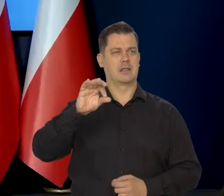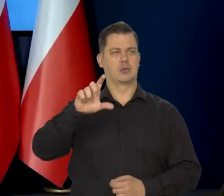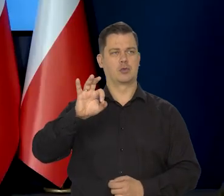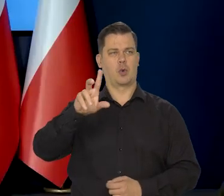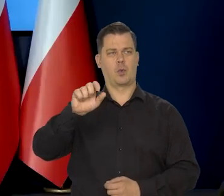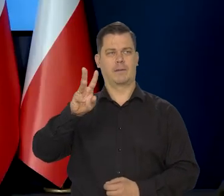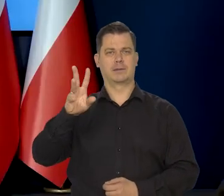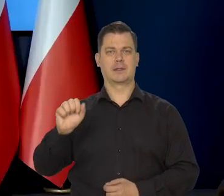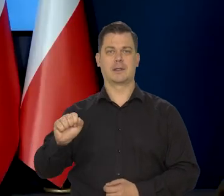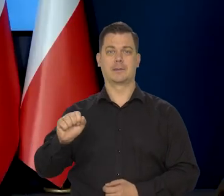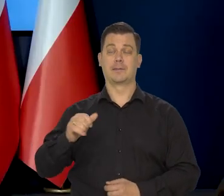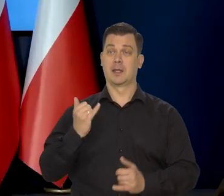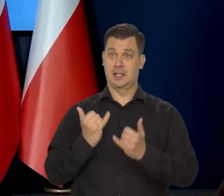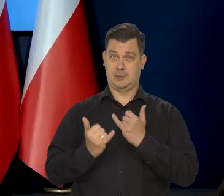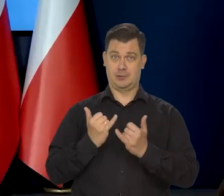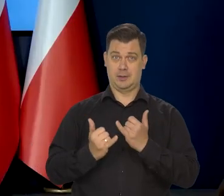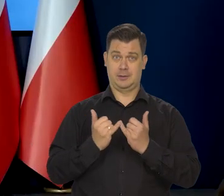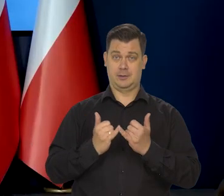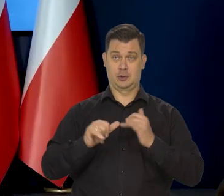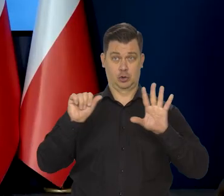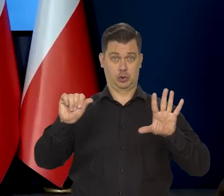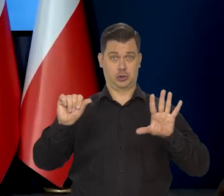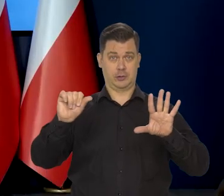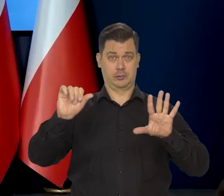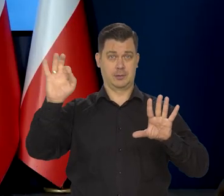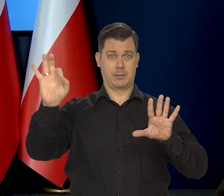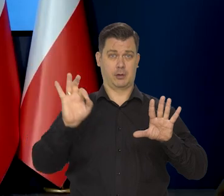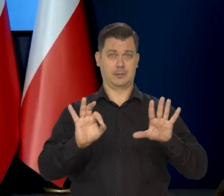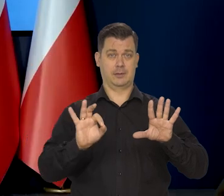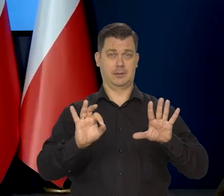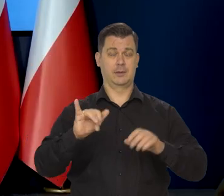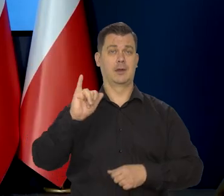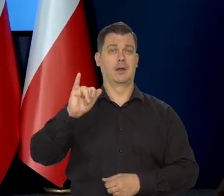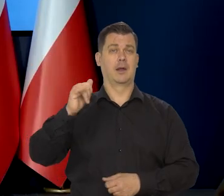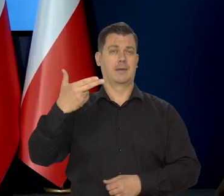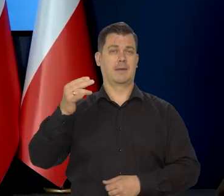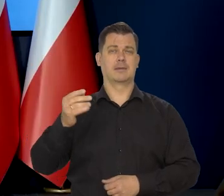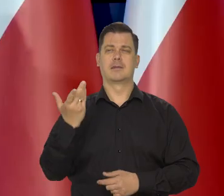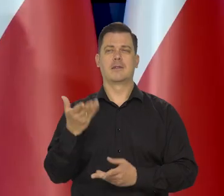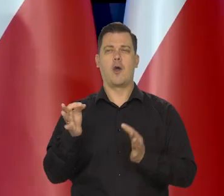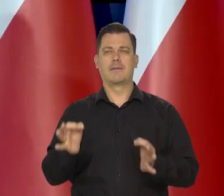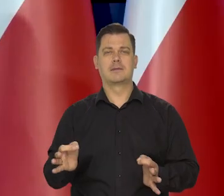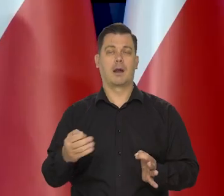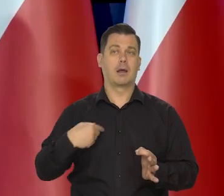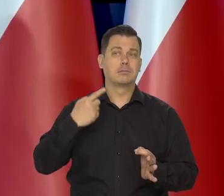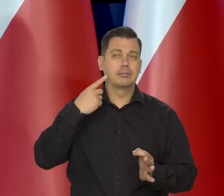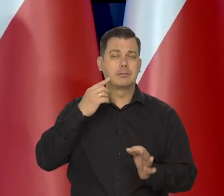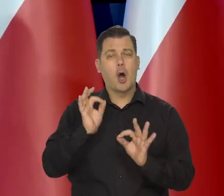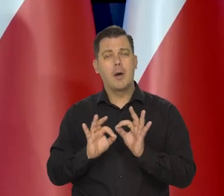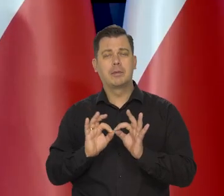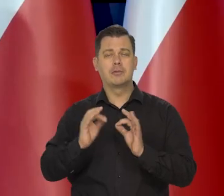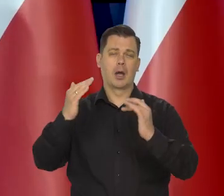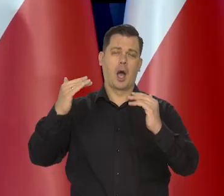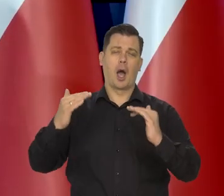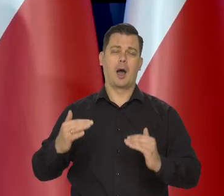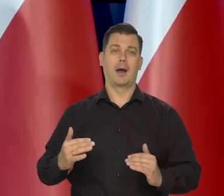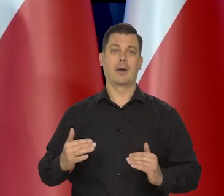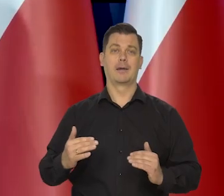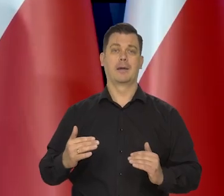Jak będzie 6%, no będziemy to wiedzieć nieoficjalnie, czy jakoś tam w przybliżeniu, bo nie będzie danych od razu.